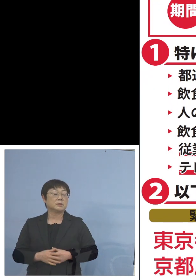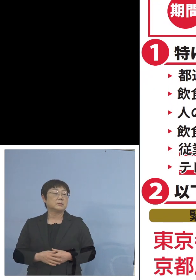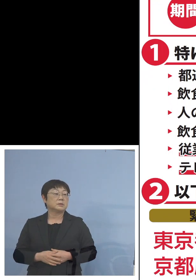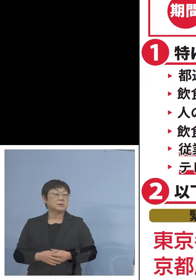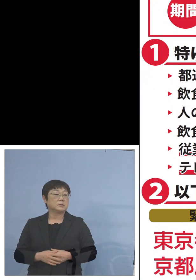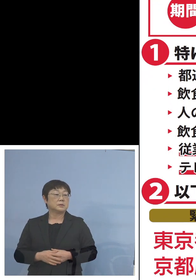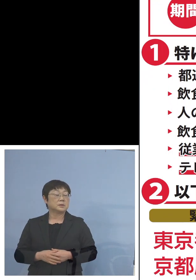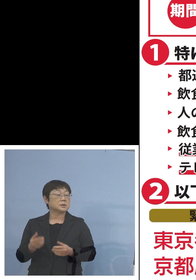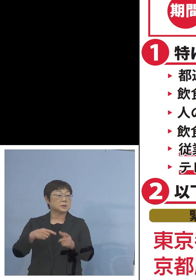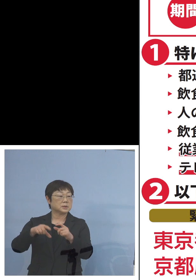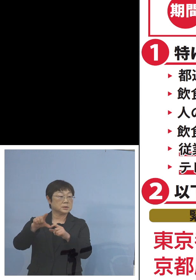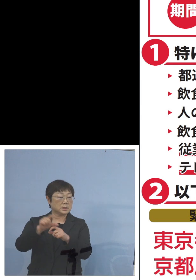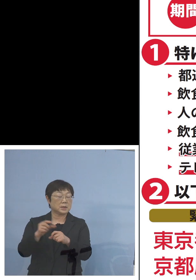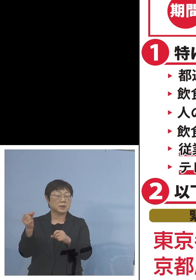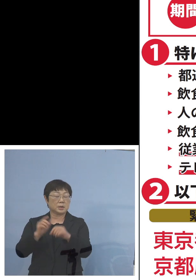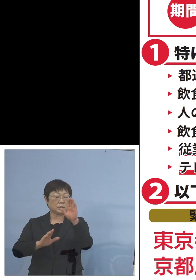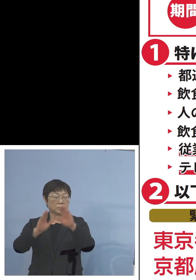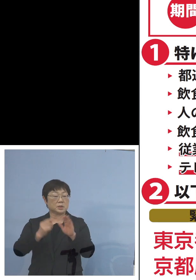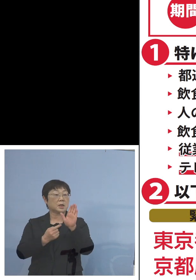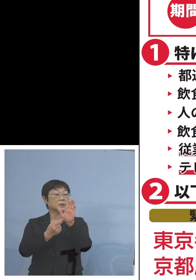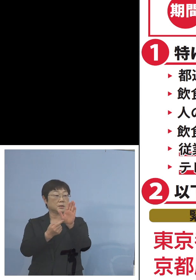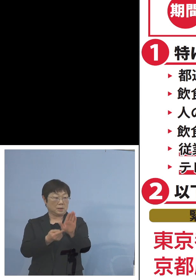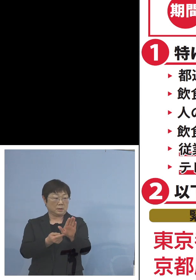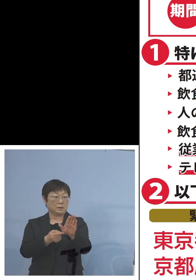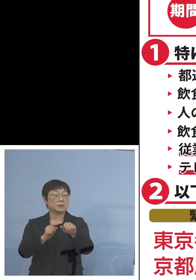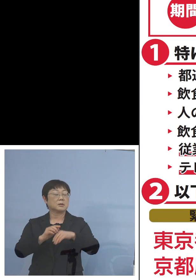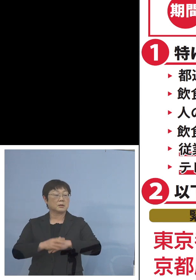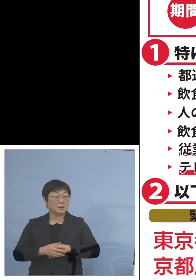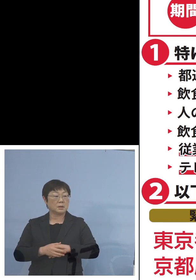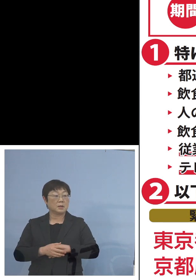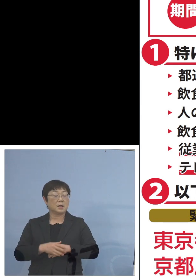またさらには 「緊急事態宣言」が4都府から